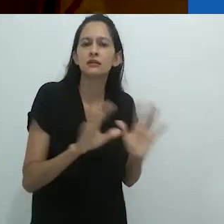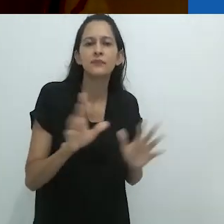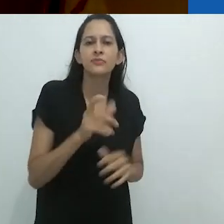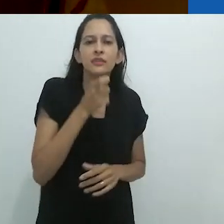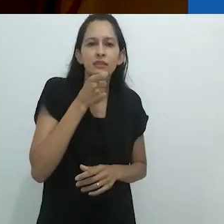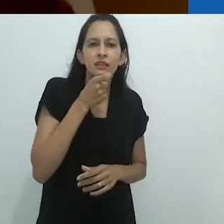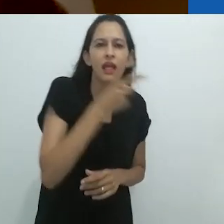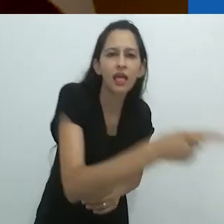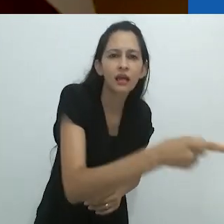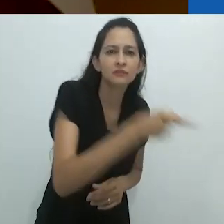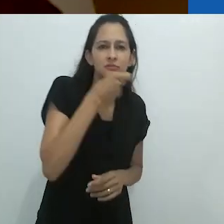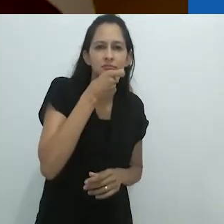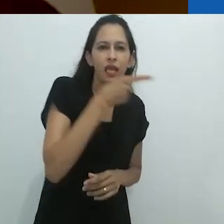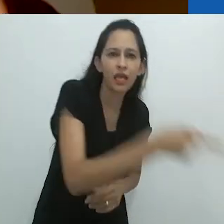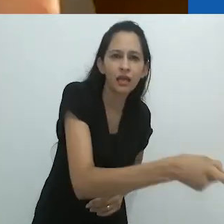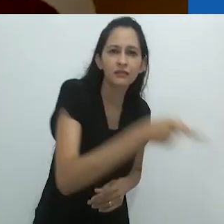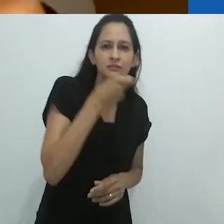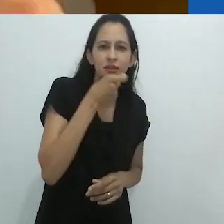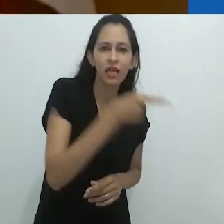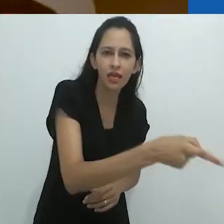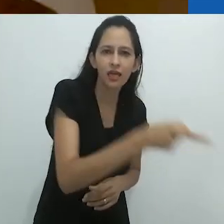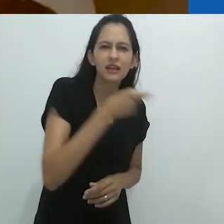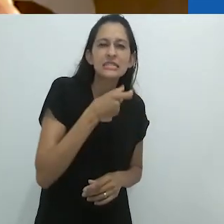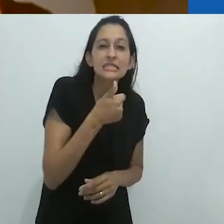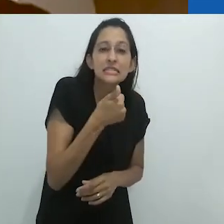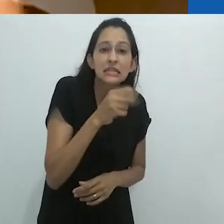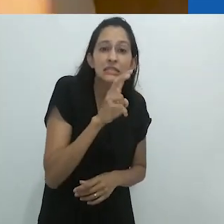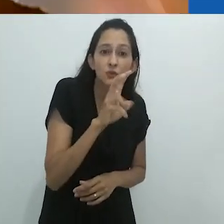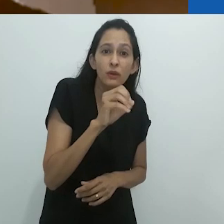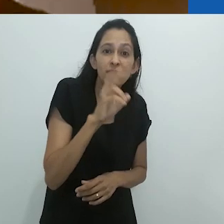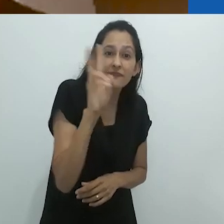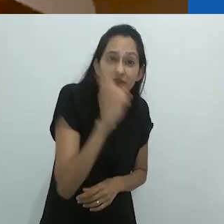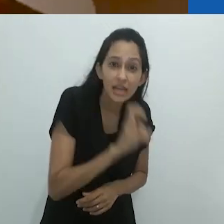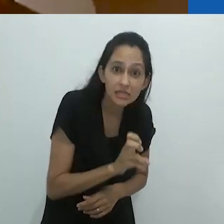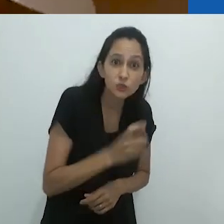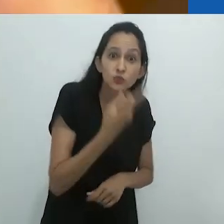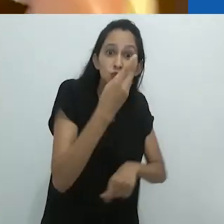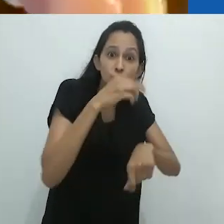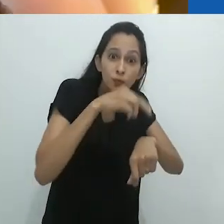enrolando e desenrolando sua longa língua 150 vezes por minuto